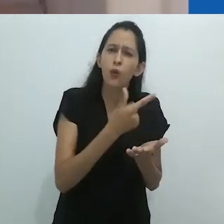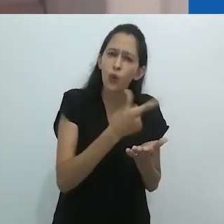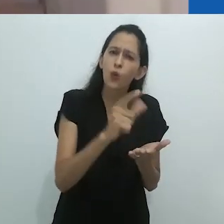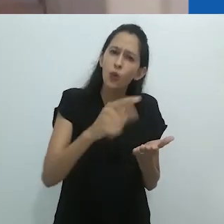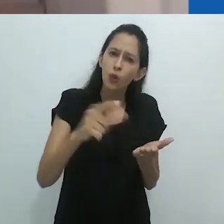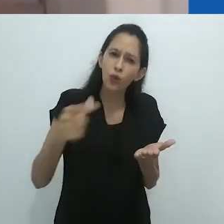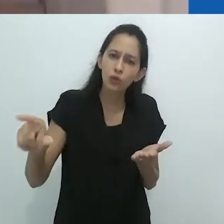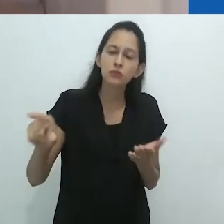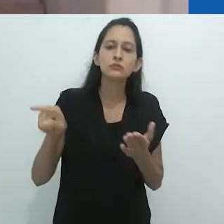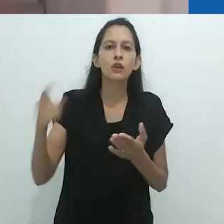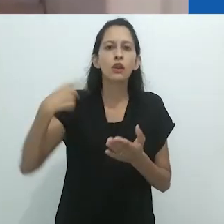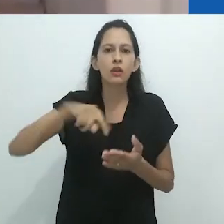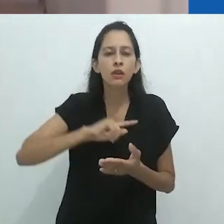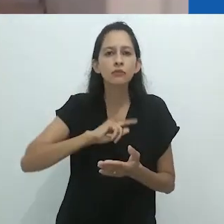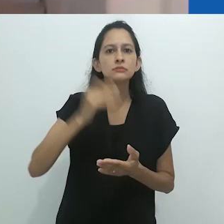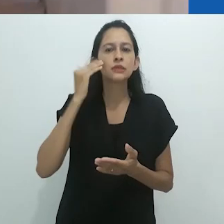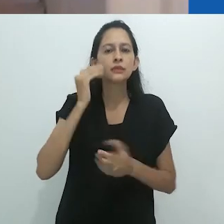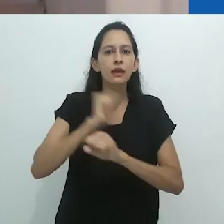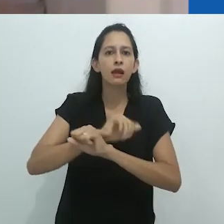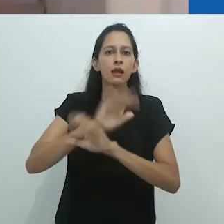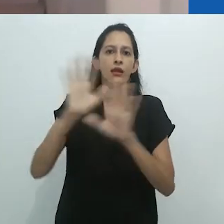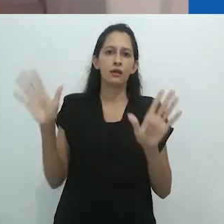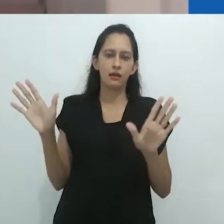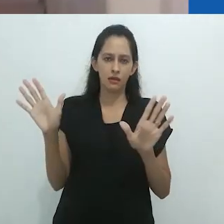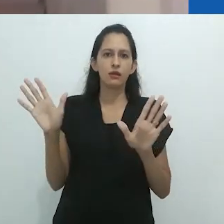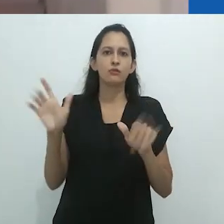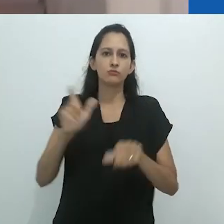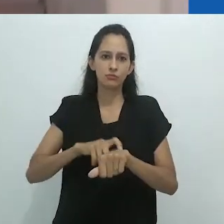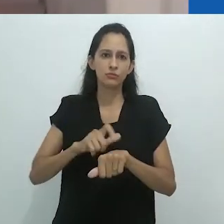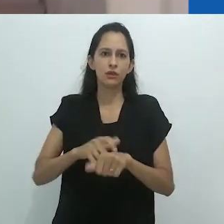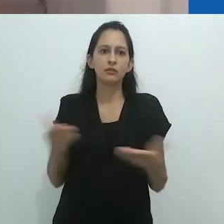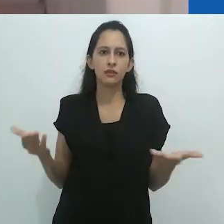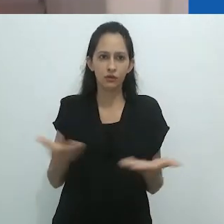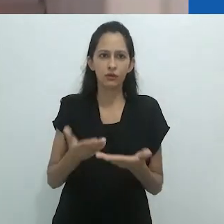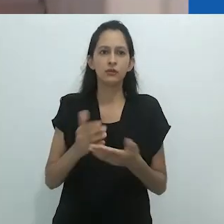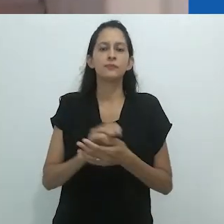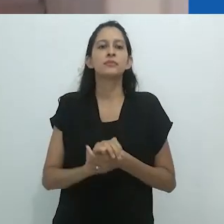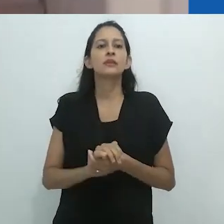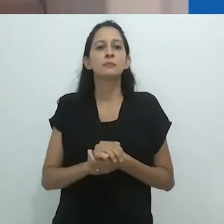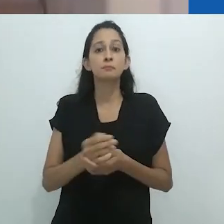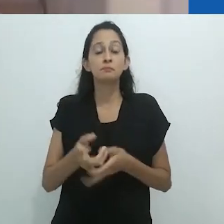a fim de tornar possível uma nova “confluência entre o eu e a alteridade”